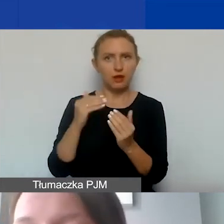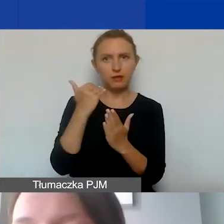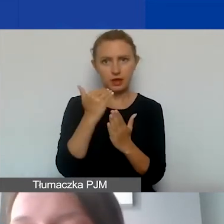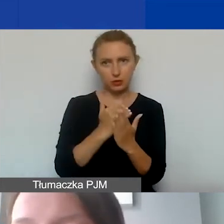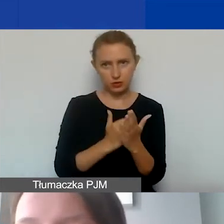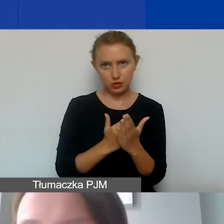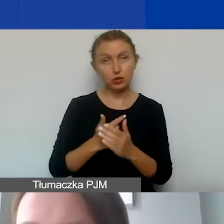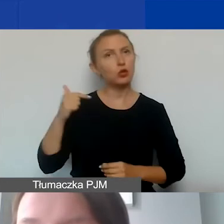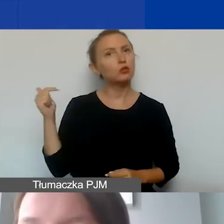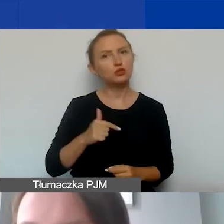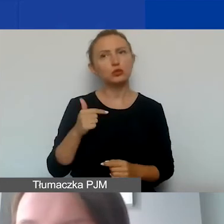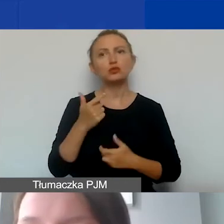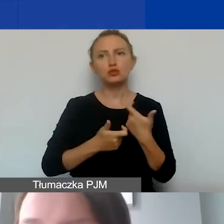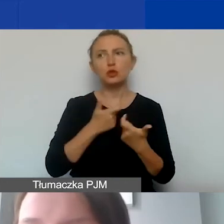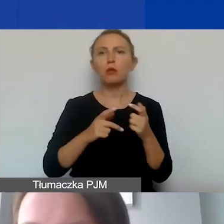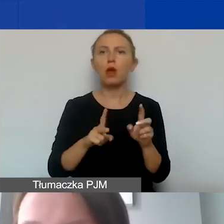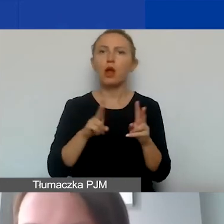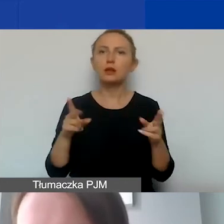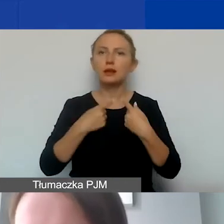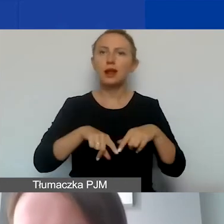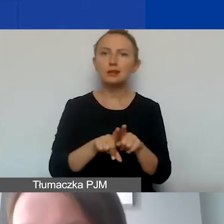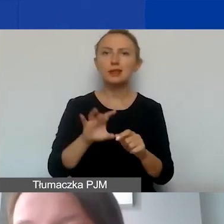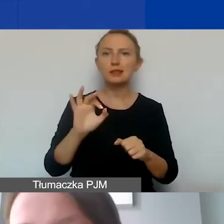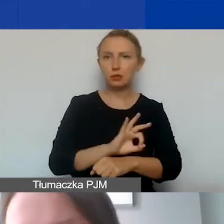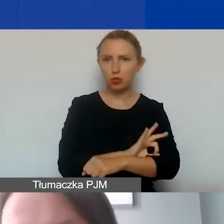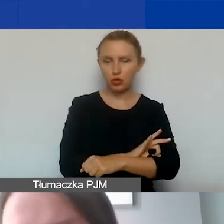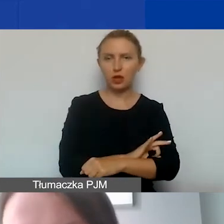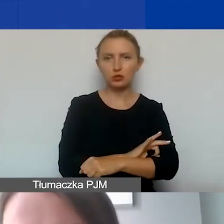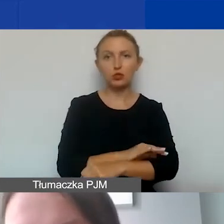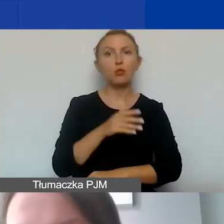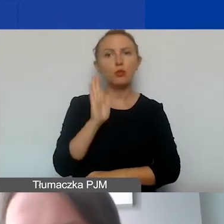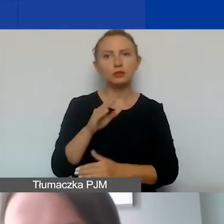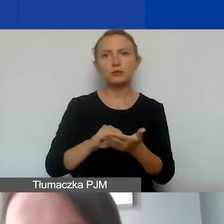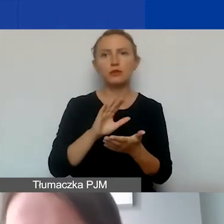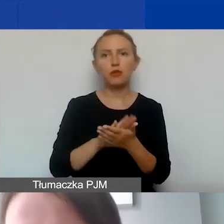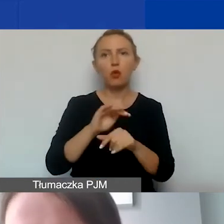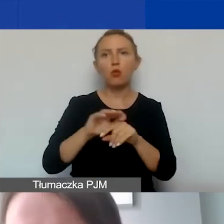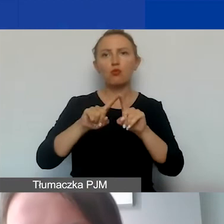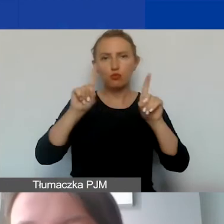muszą one być poniesione w okresie realizacji projektu, który zostanie określony w umowie grantowej.